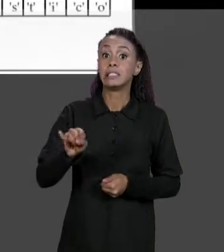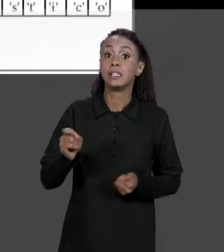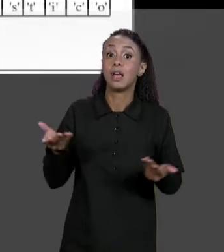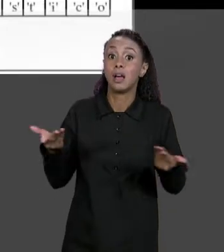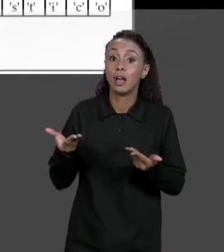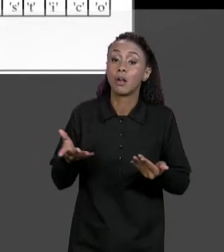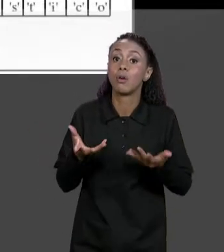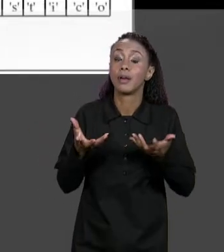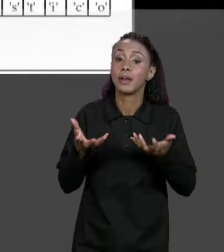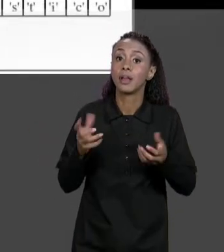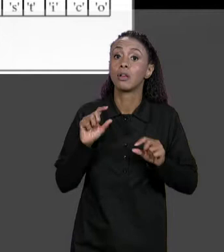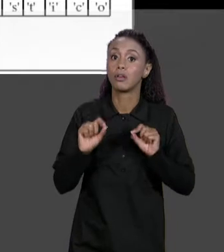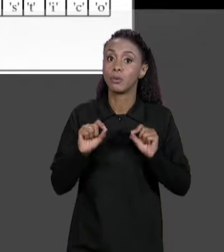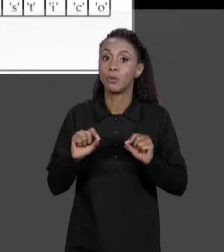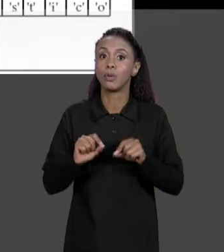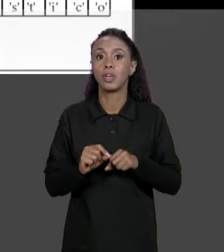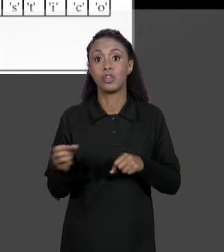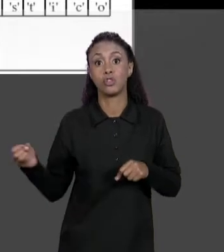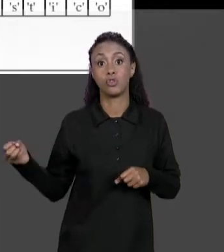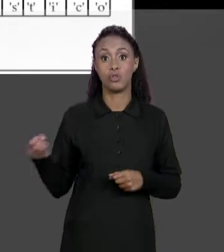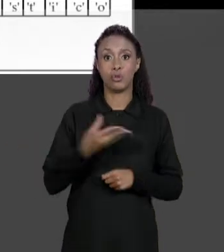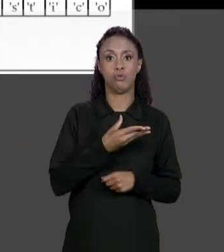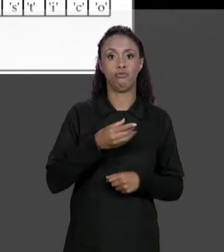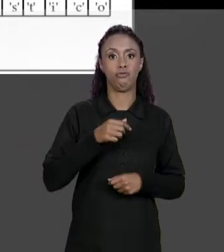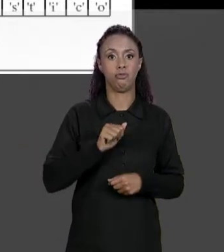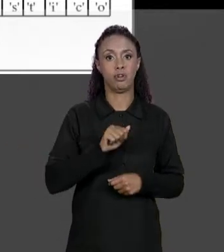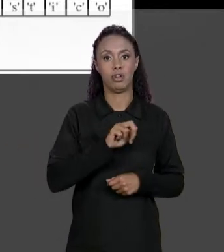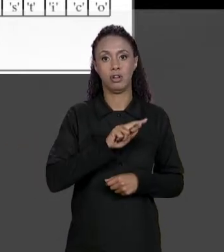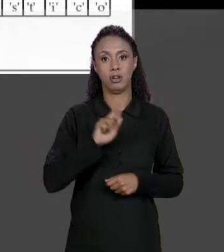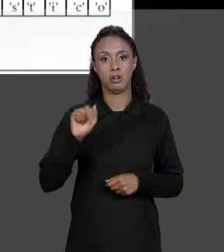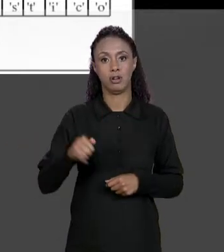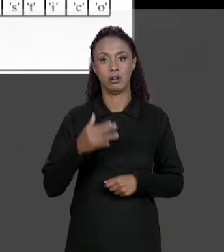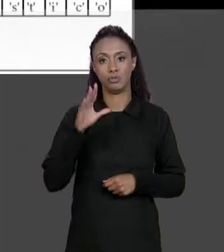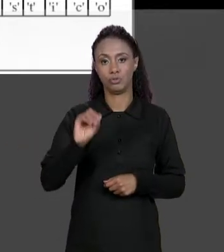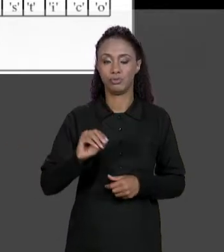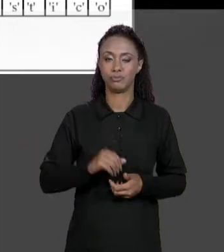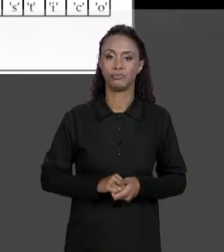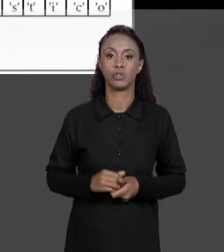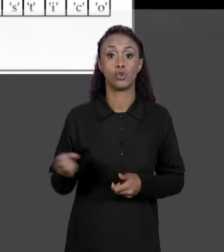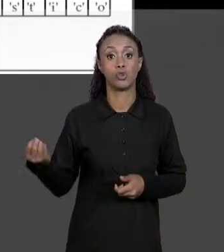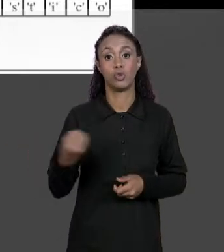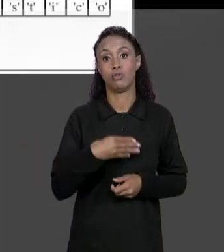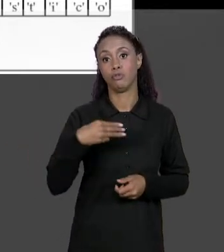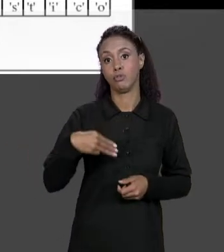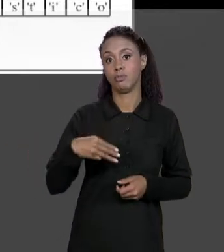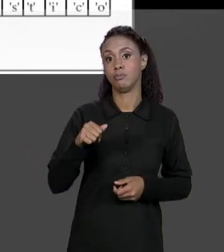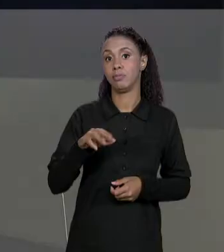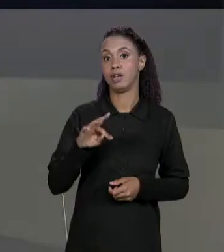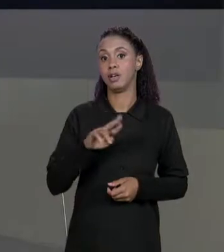UM NOVO ARRANJO, UM NOVO ARRANJO DE ARRANJOS, UMA NOVA MATRIZ CHAMADA "NOMES 2" E